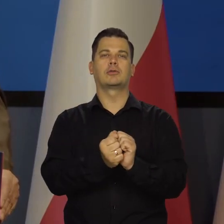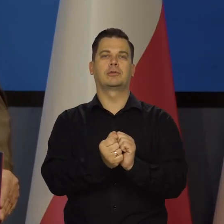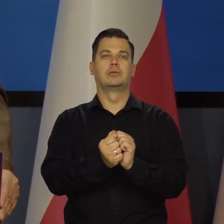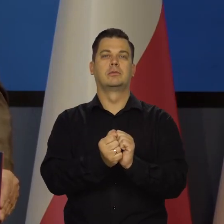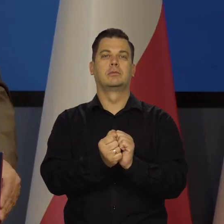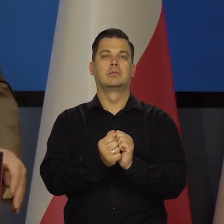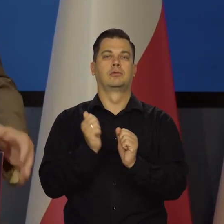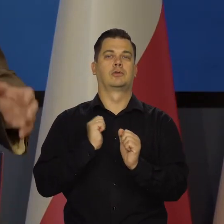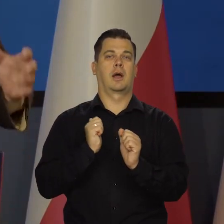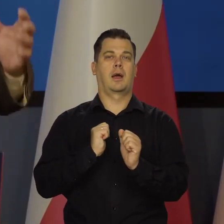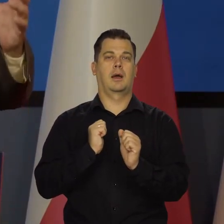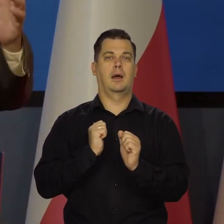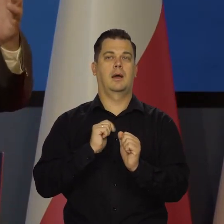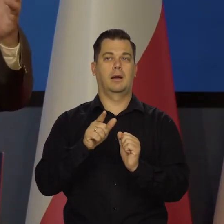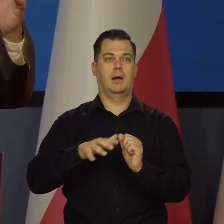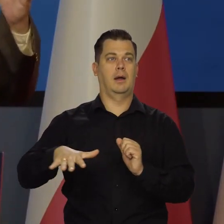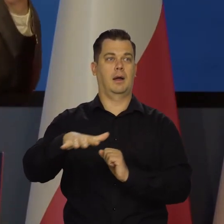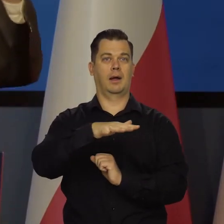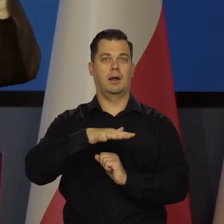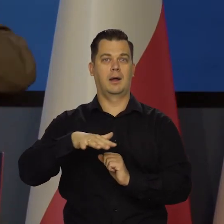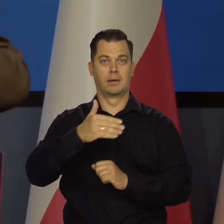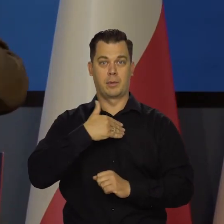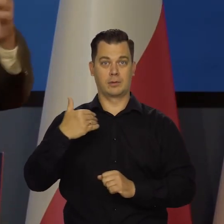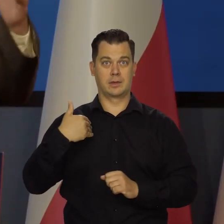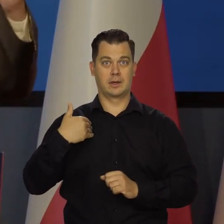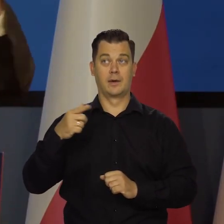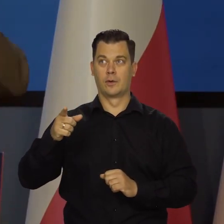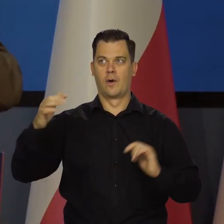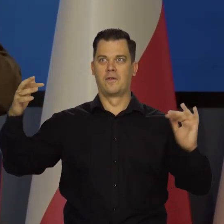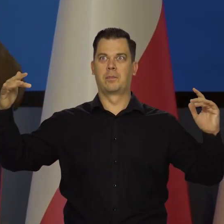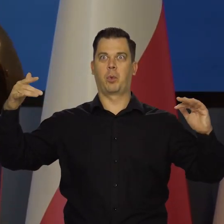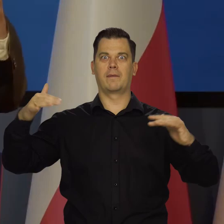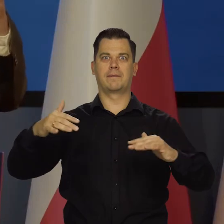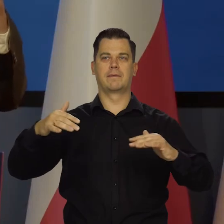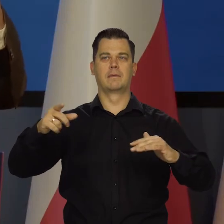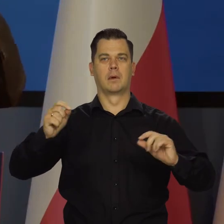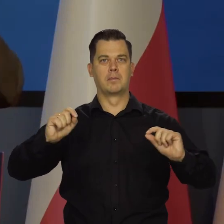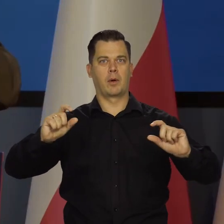żeby te fale inflacyjne wywołane przez te szoki,